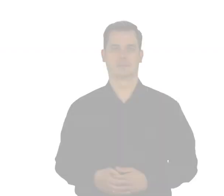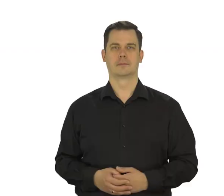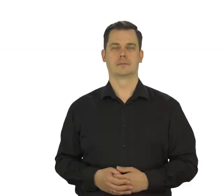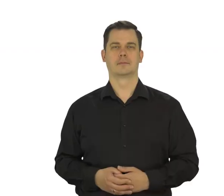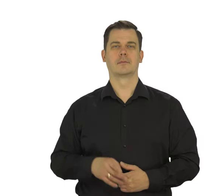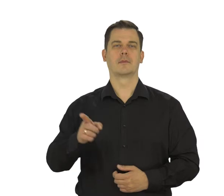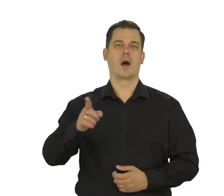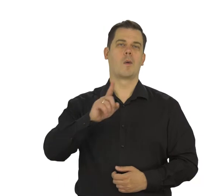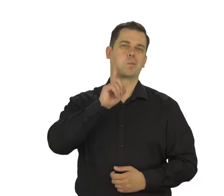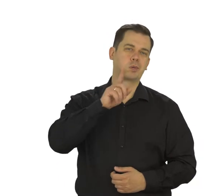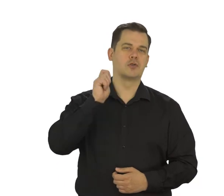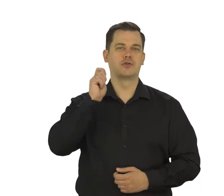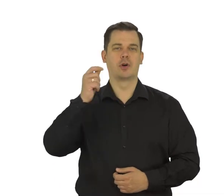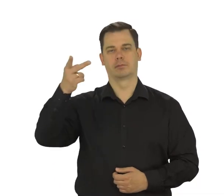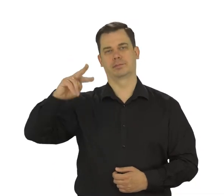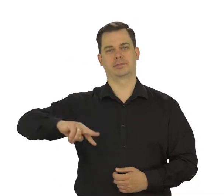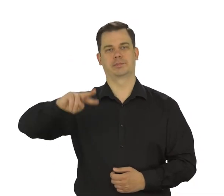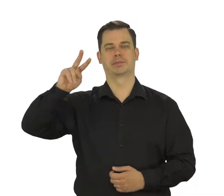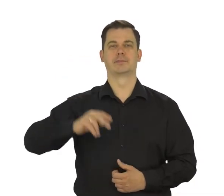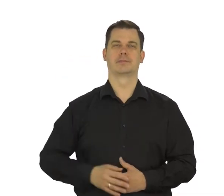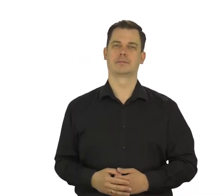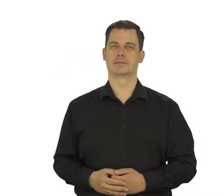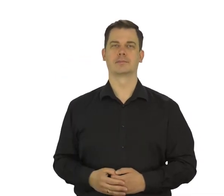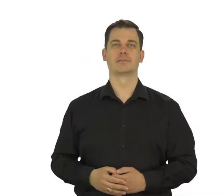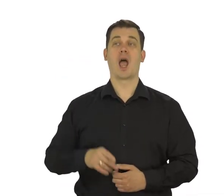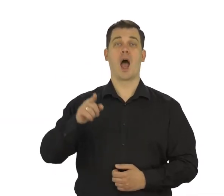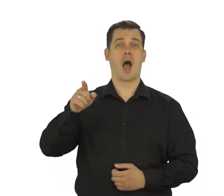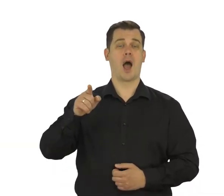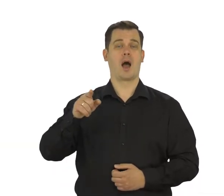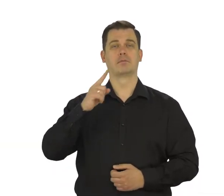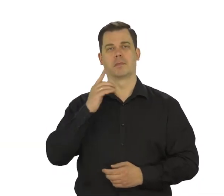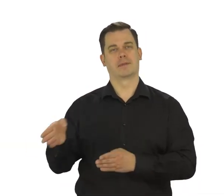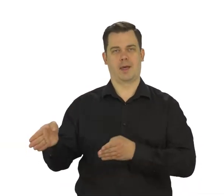wybierz płeć i ponownie dotknij „Dalej”.